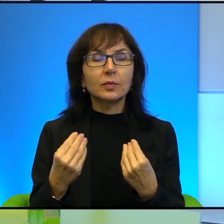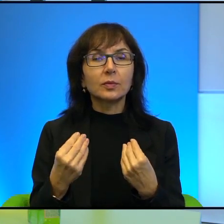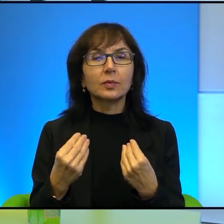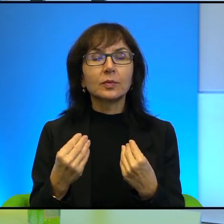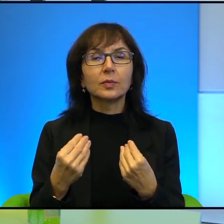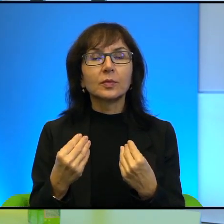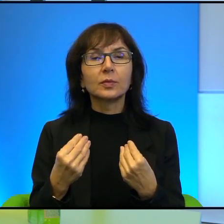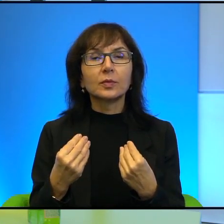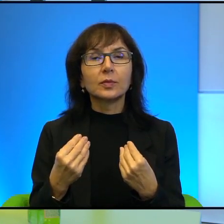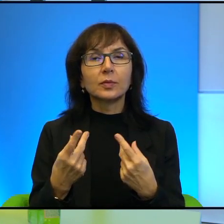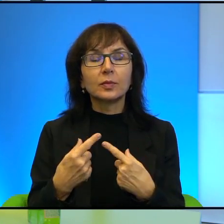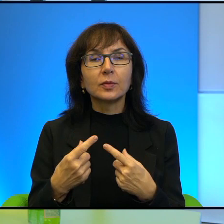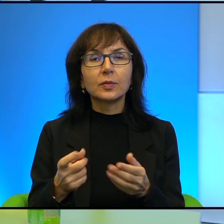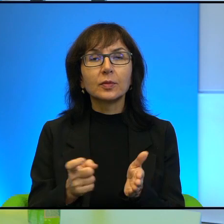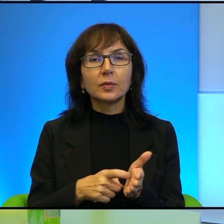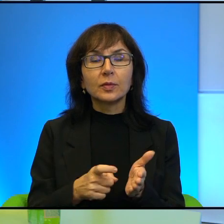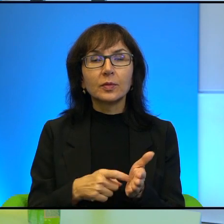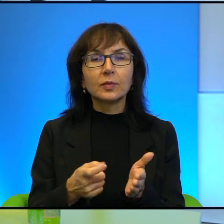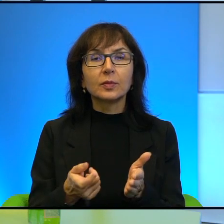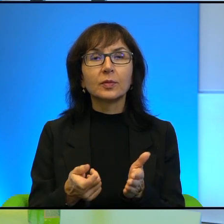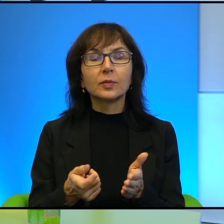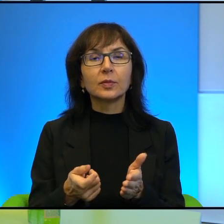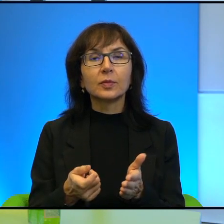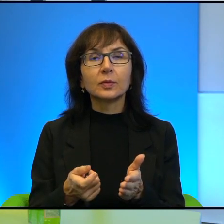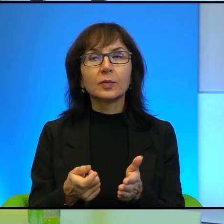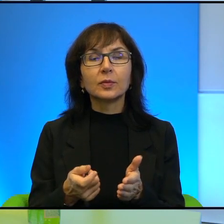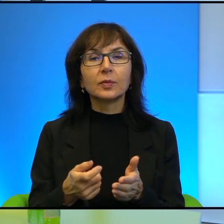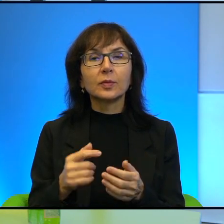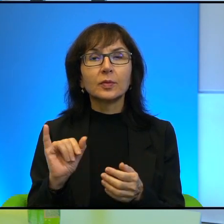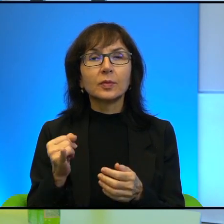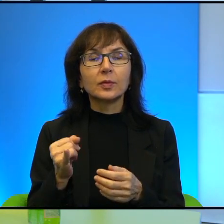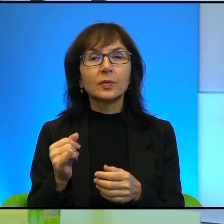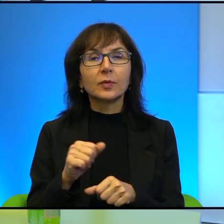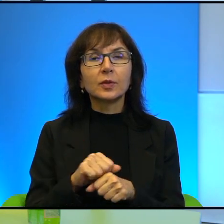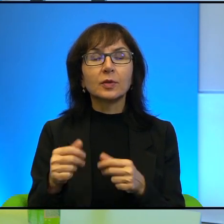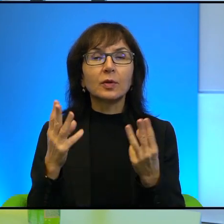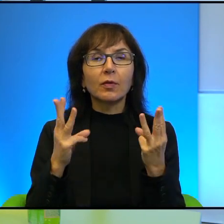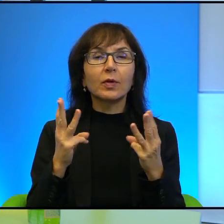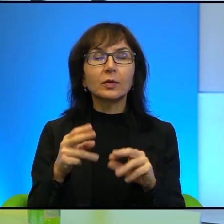Proszę powiedzieć, jak Pana zdaniem istotne jest to narzędzie w tej walce,